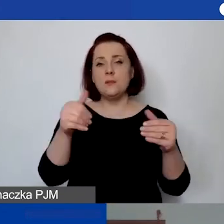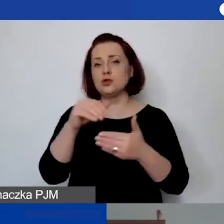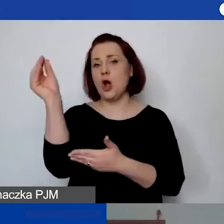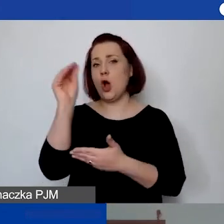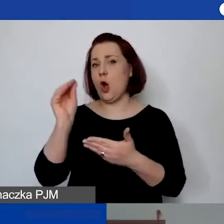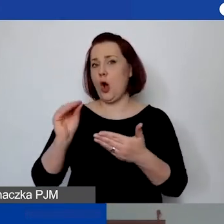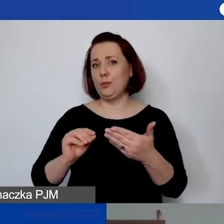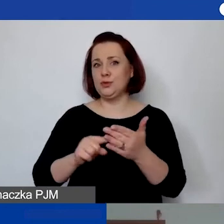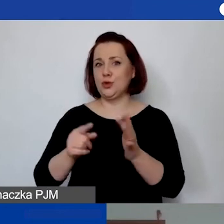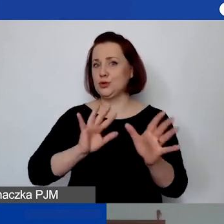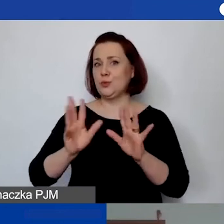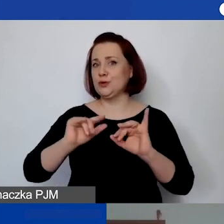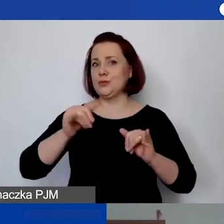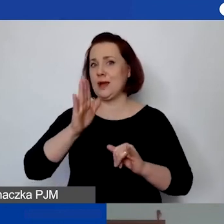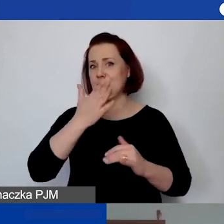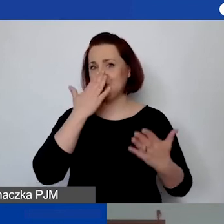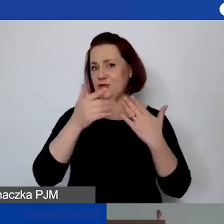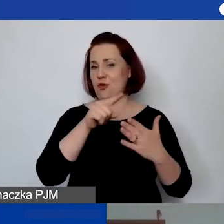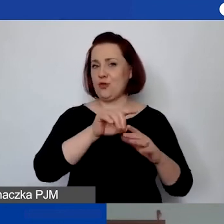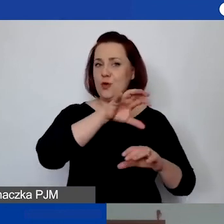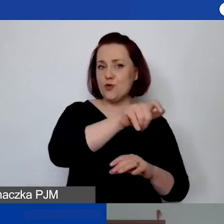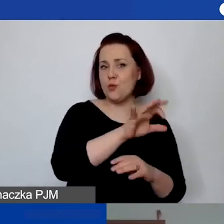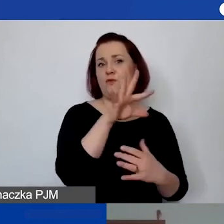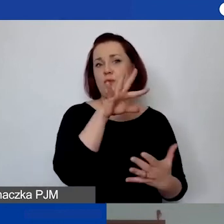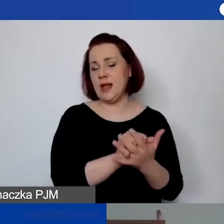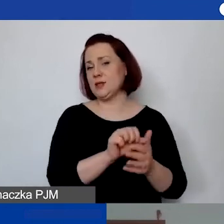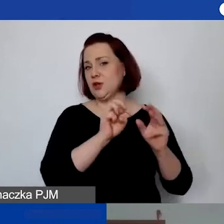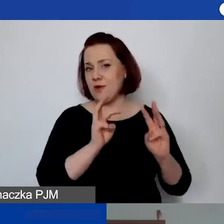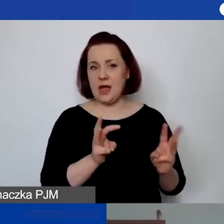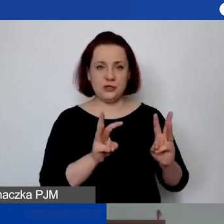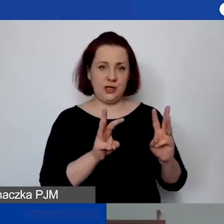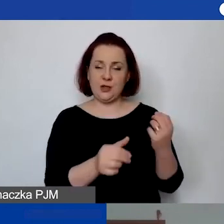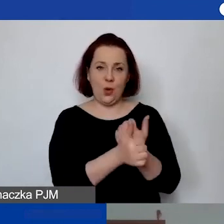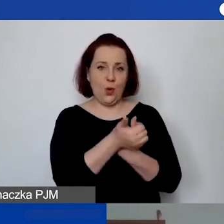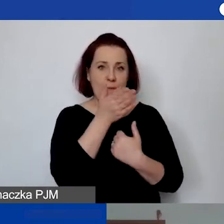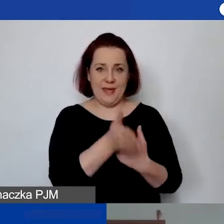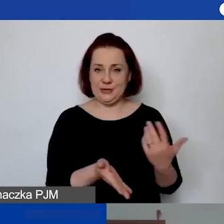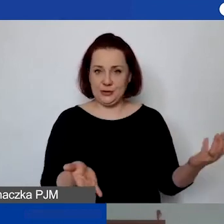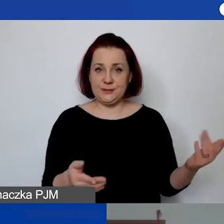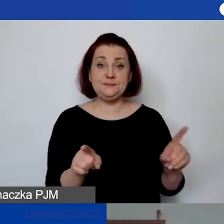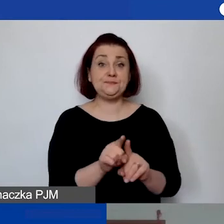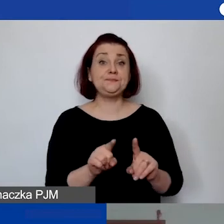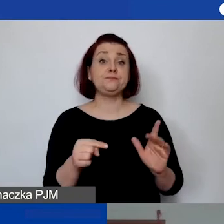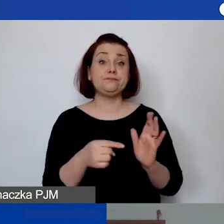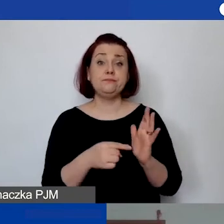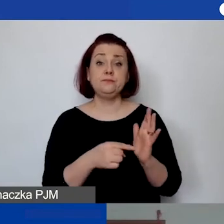sposób funkcjonowania grupy i państwa zajęć, warsztatów. Nawet odnosząc się do tego, że jest to pula środków,